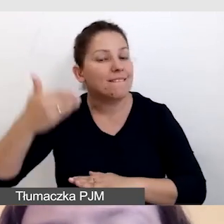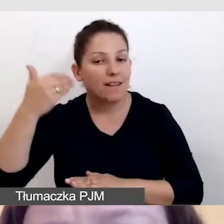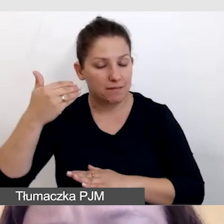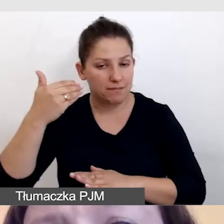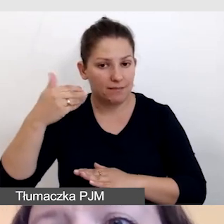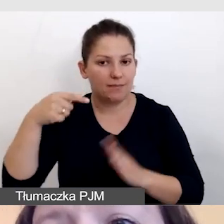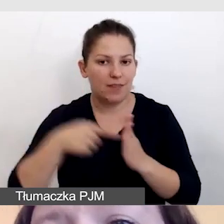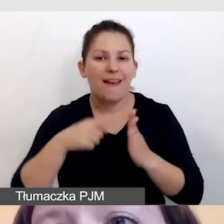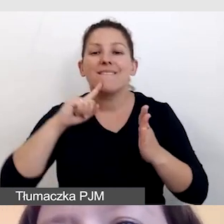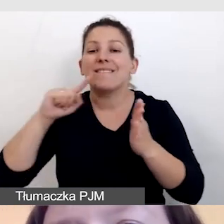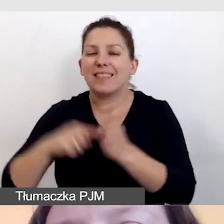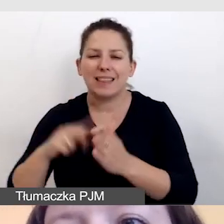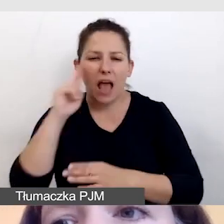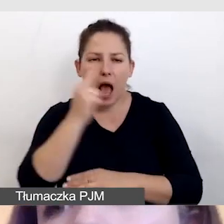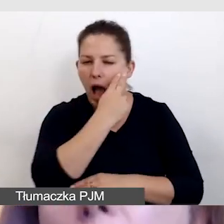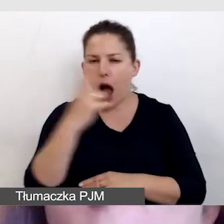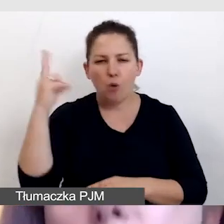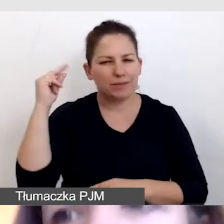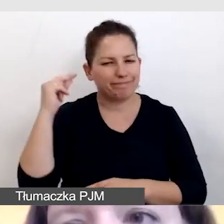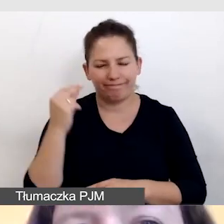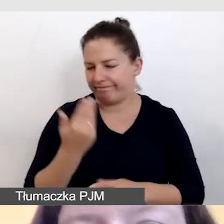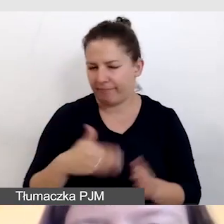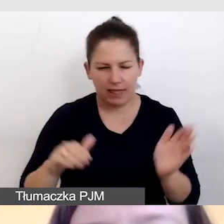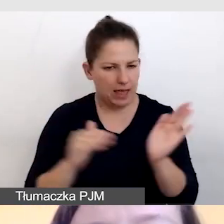wówczas audiodeskrypcja nie jest konieczna.